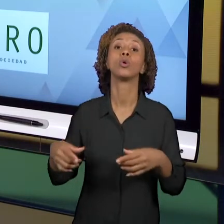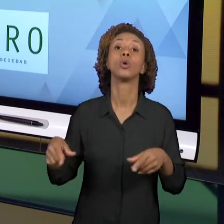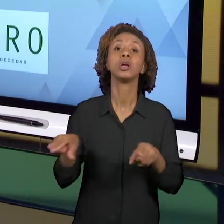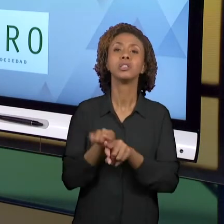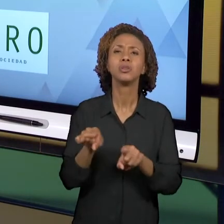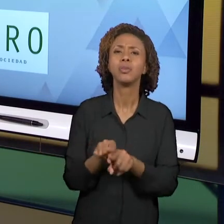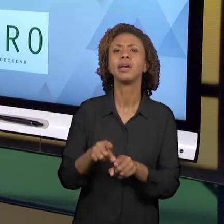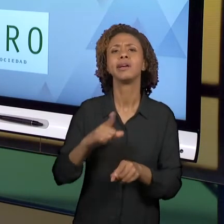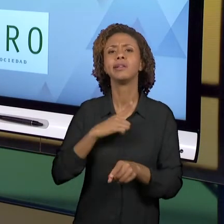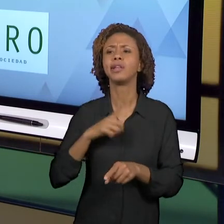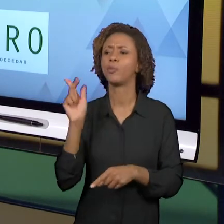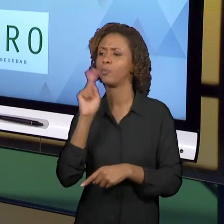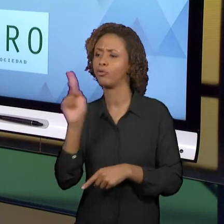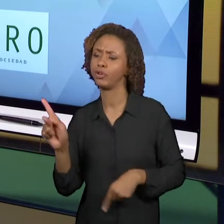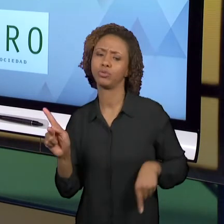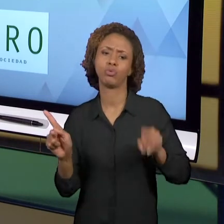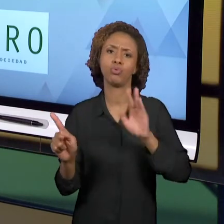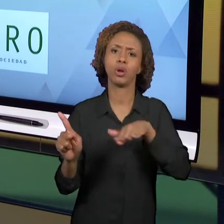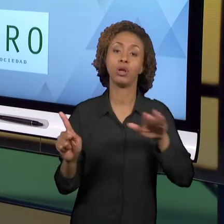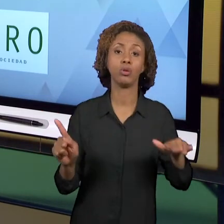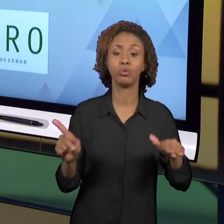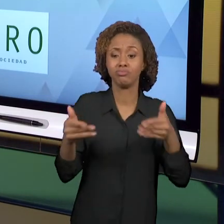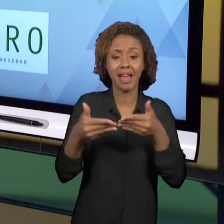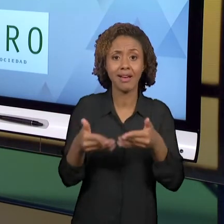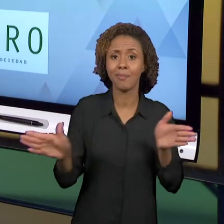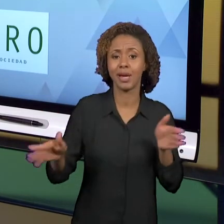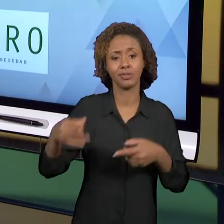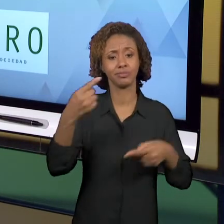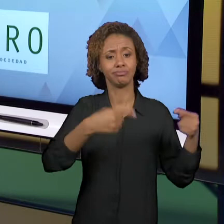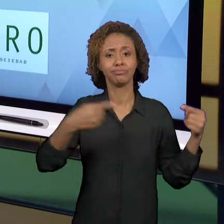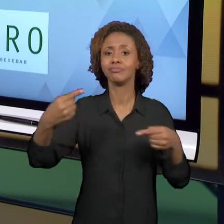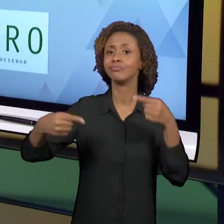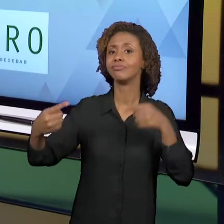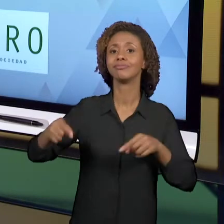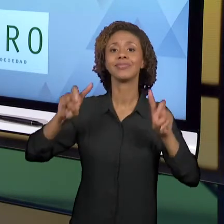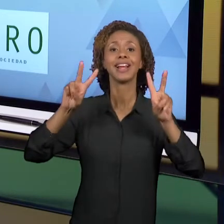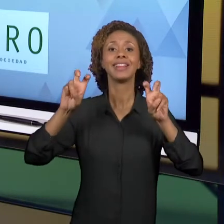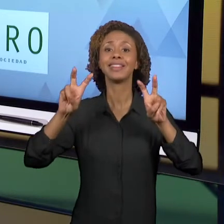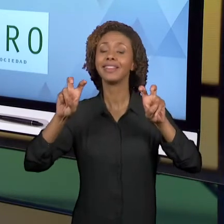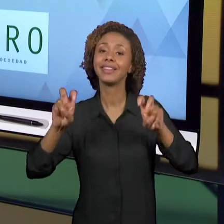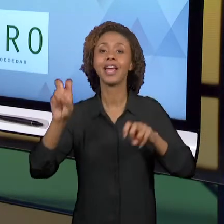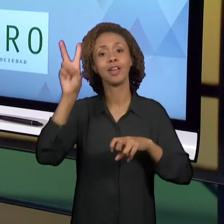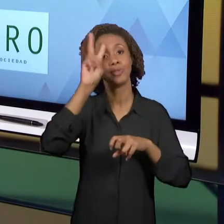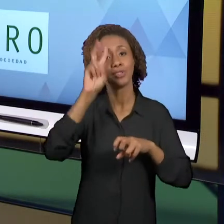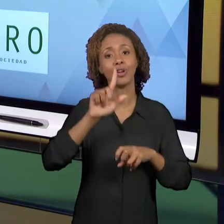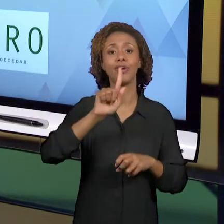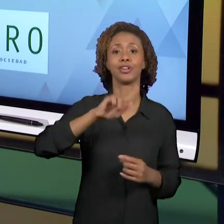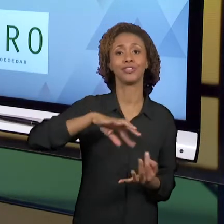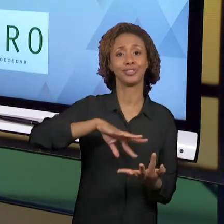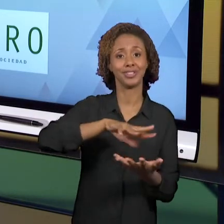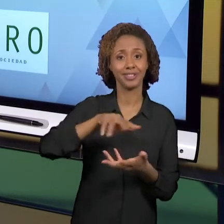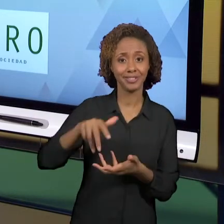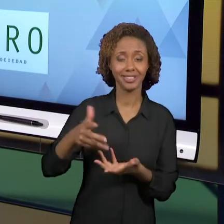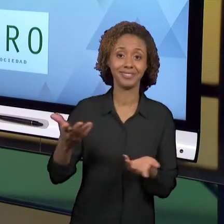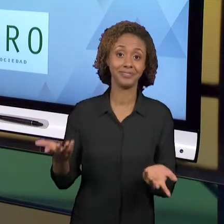É UM ESPAÇO ABERTO PARA DISCUTIR TEMAS LIGADOS AO ENSINO DE HISTÓRIA, O ENSINO DE GEOGRAFIA, AS